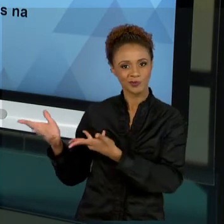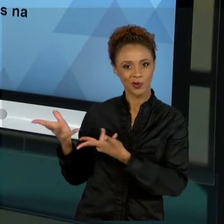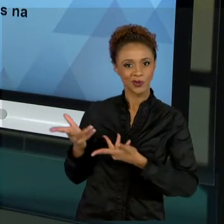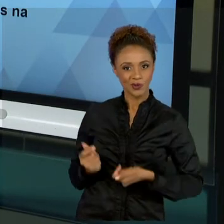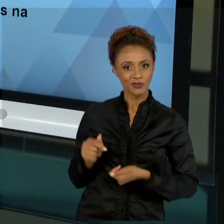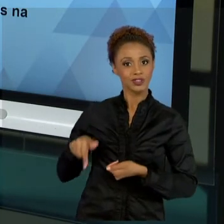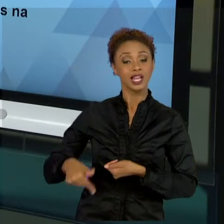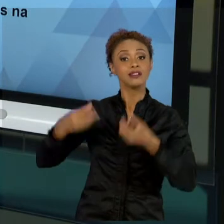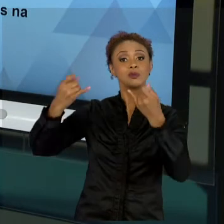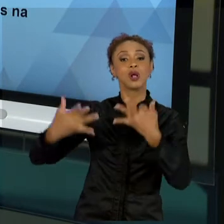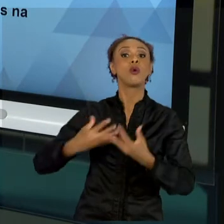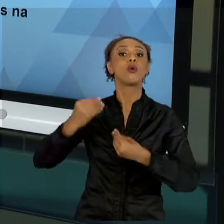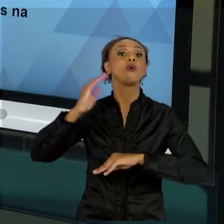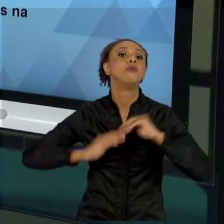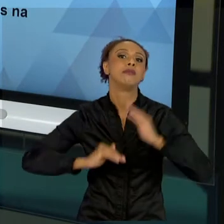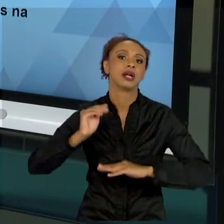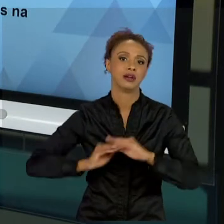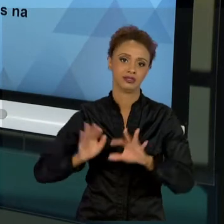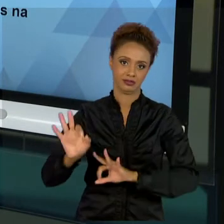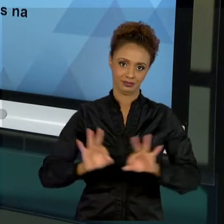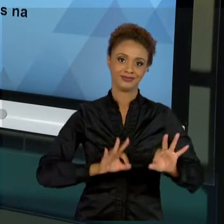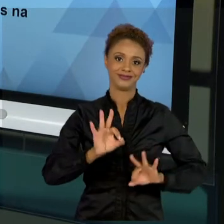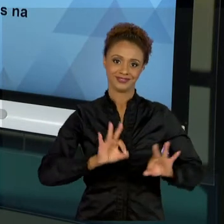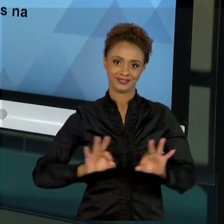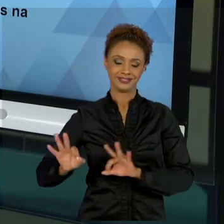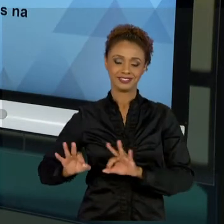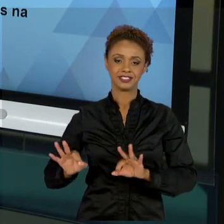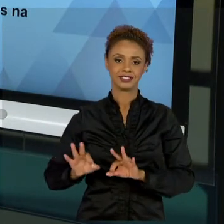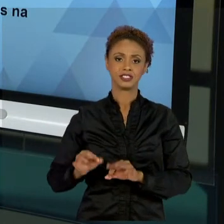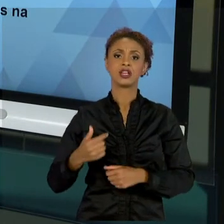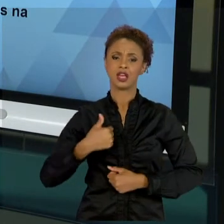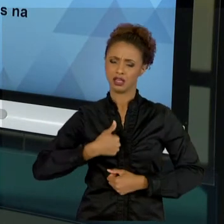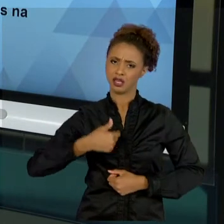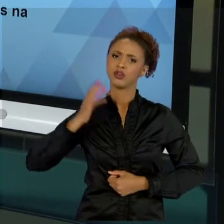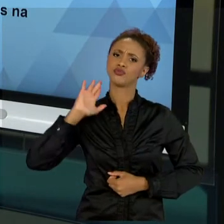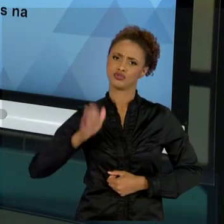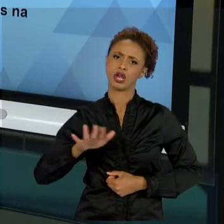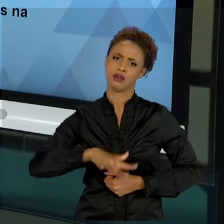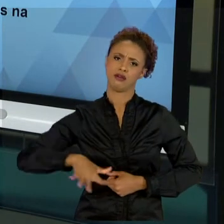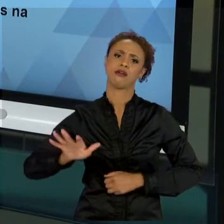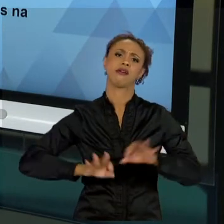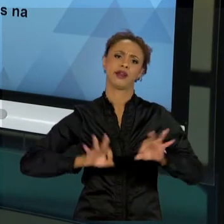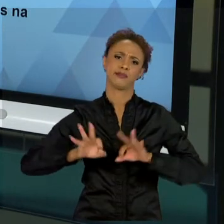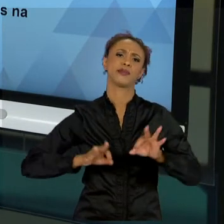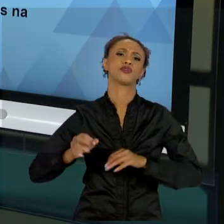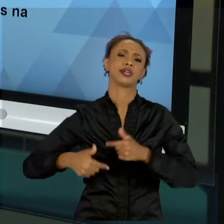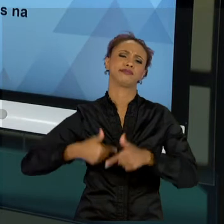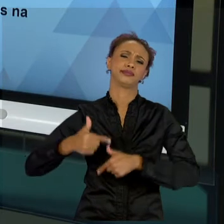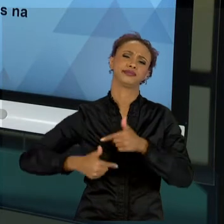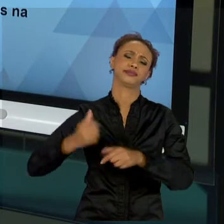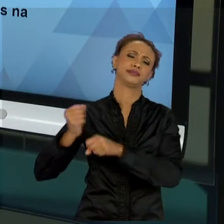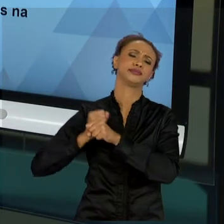PROJETOS. POR MAIS QUE EU ATUE NA ÁREA DE PROJETOS DURANTE ANOS, SEJA COMO DOCENTE OU COMO